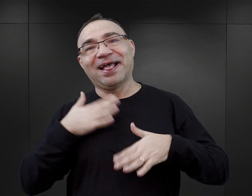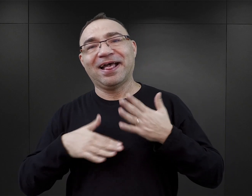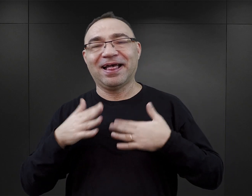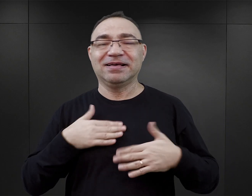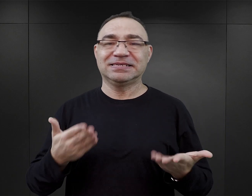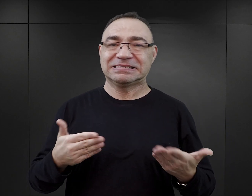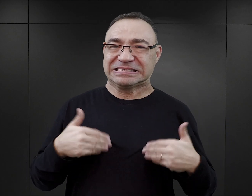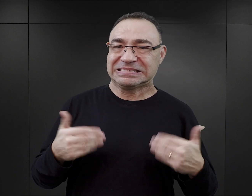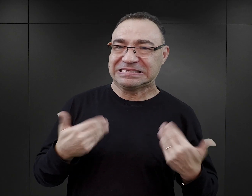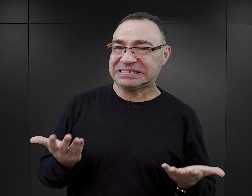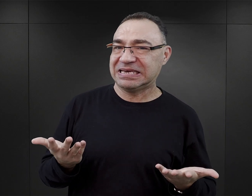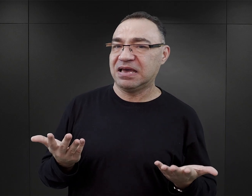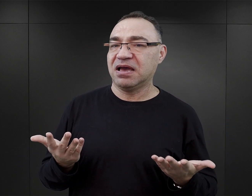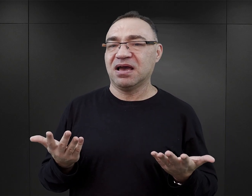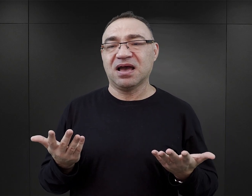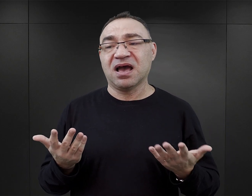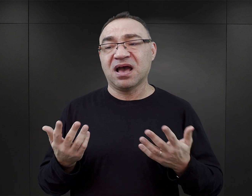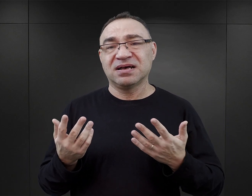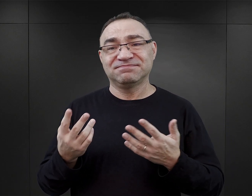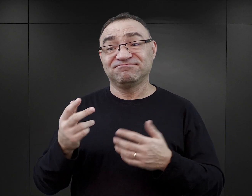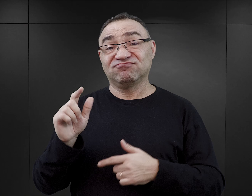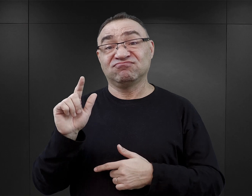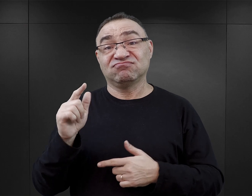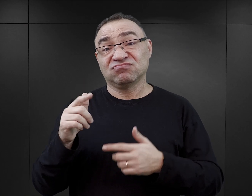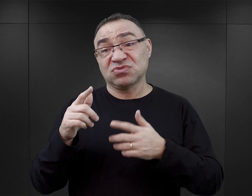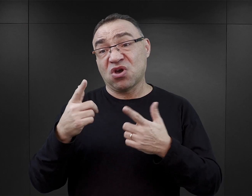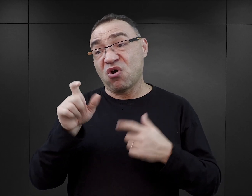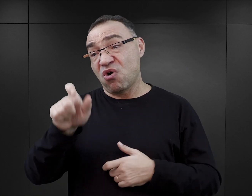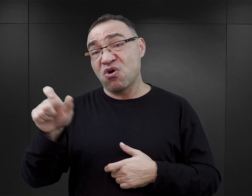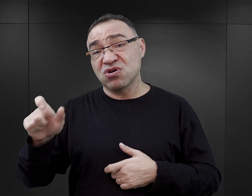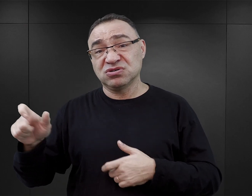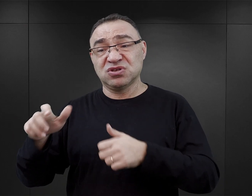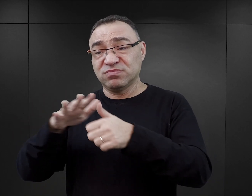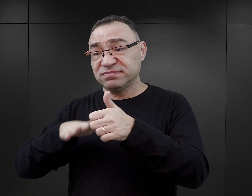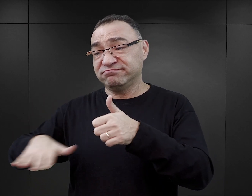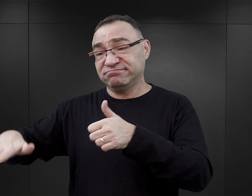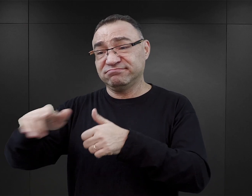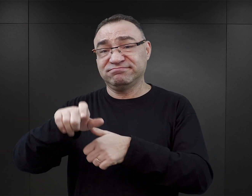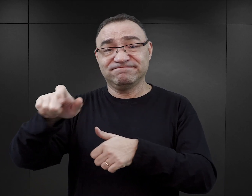Natomiast zupełnie drugoplanowe, trzecioplanowe lub zupełnie nieistotne okazuje się to,